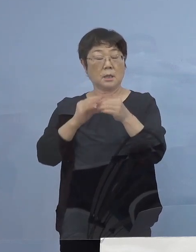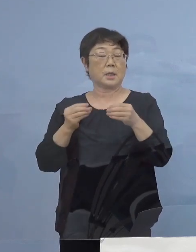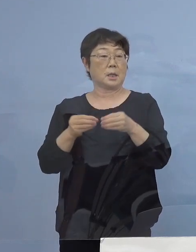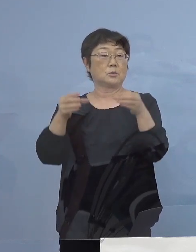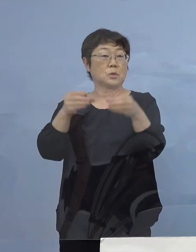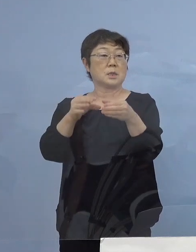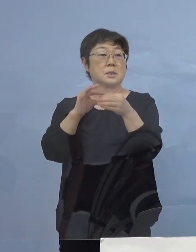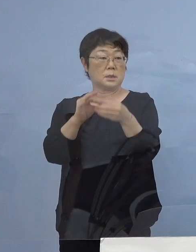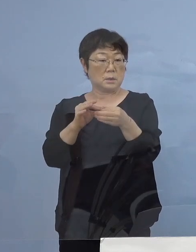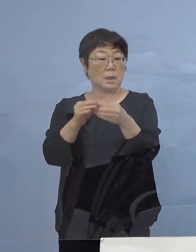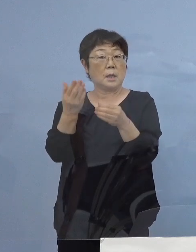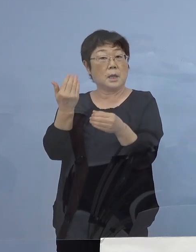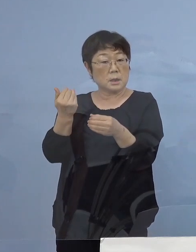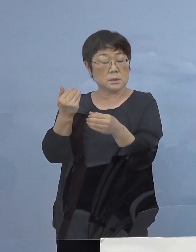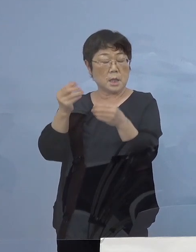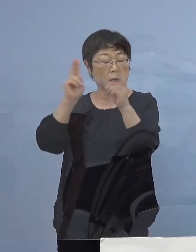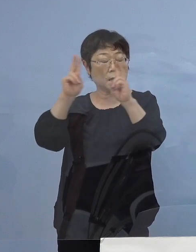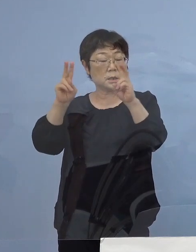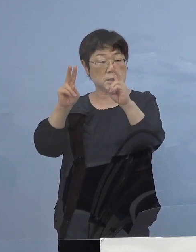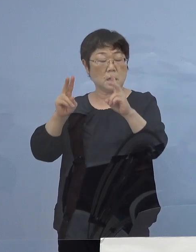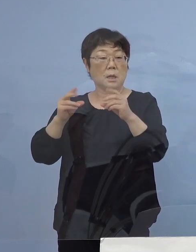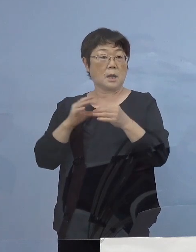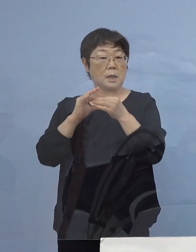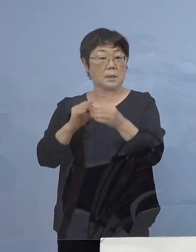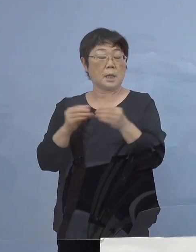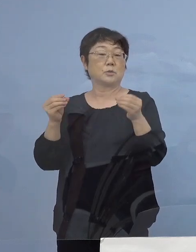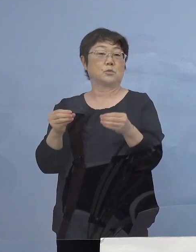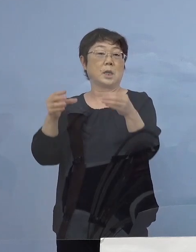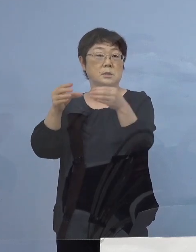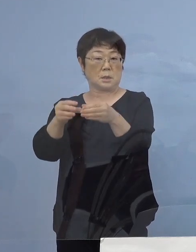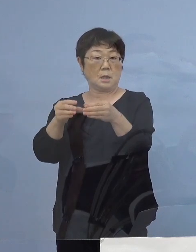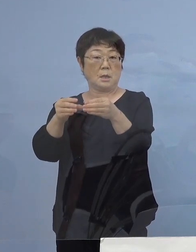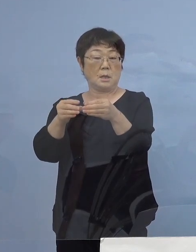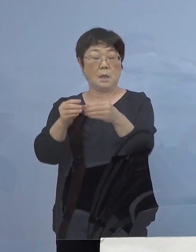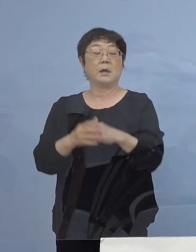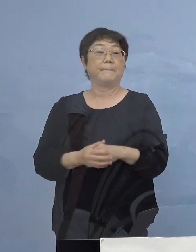かつても会社関連クラスターであったんですが OA機器を共有する